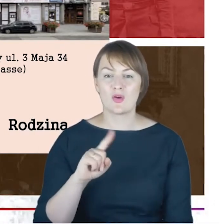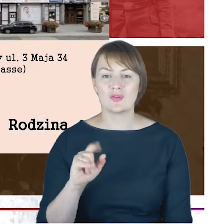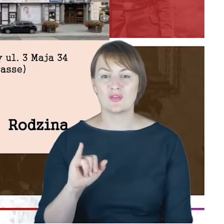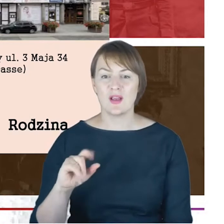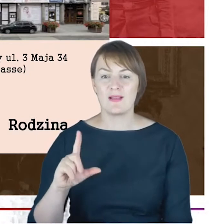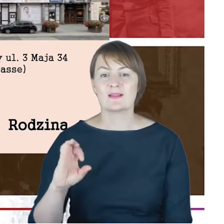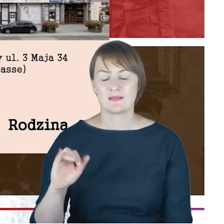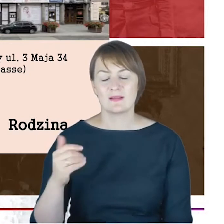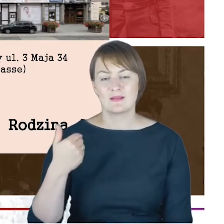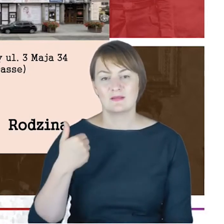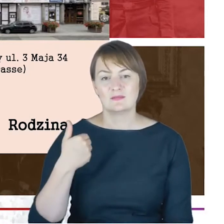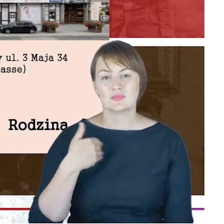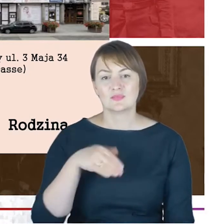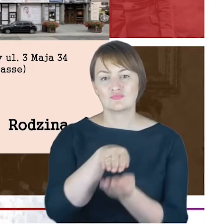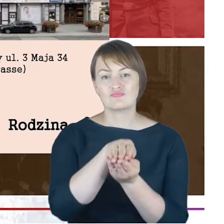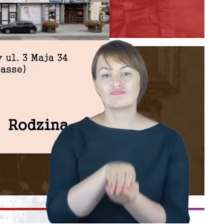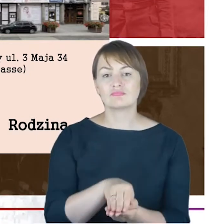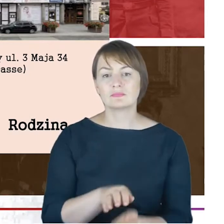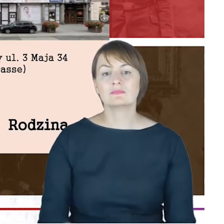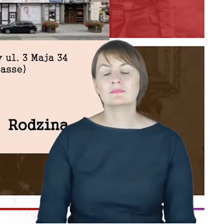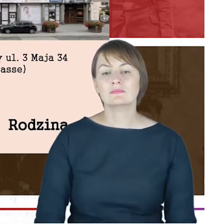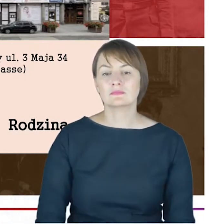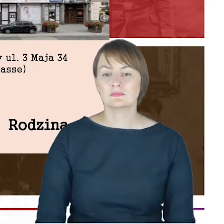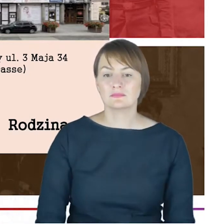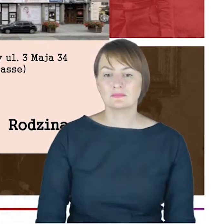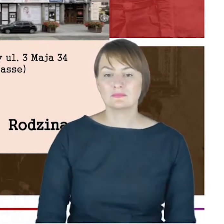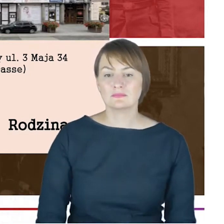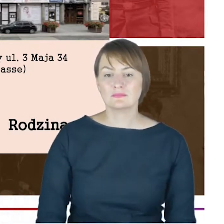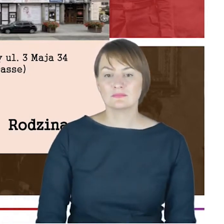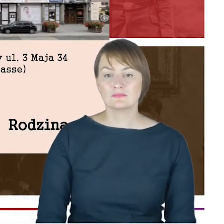A tutaj to zdjęcie, niezbyt dobrej jakości, ale